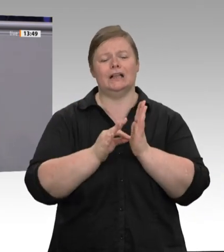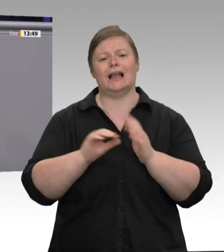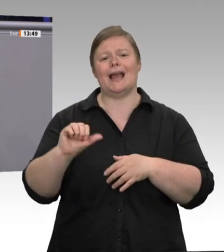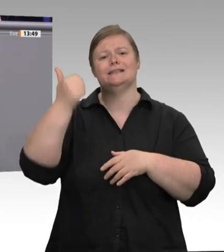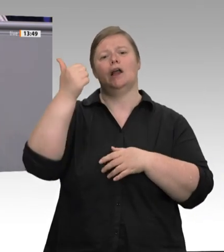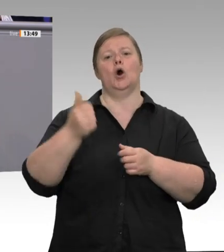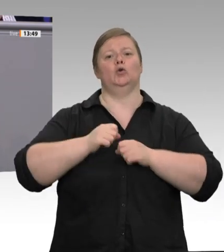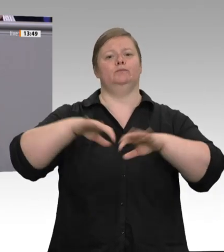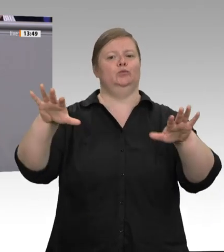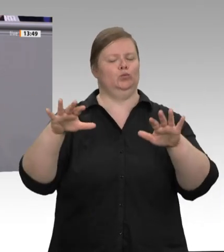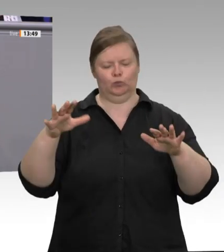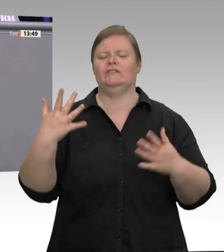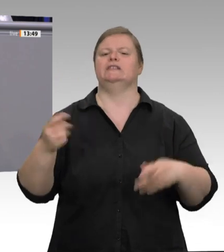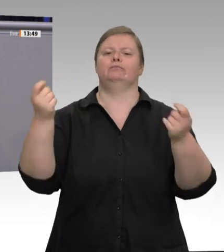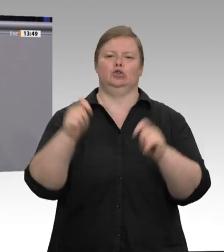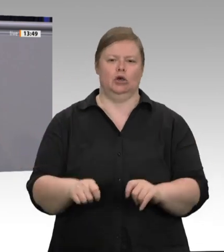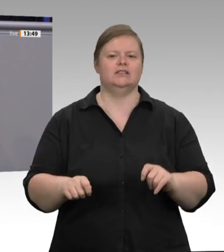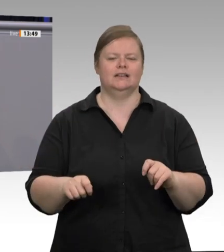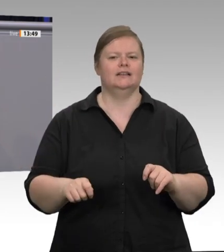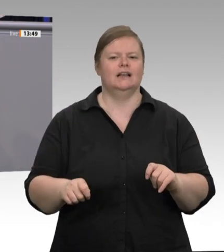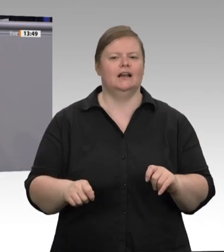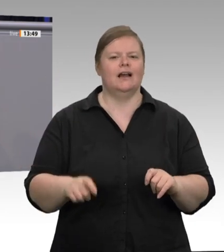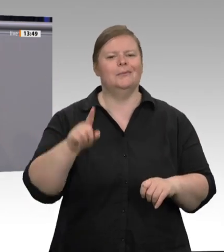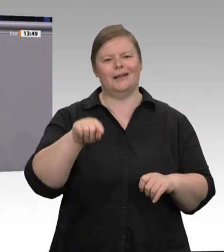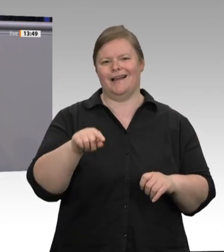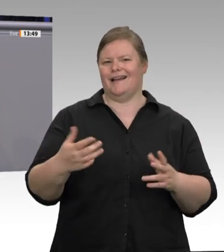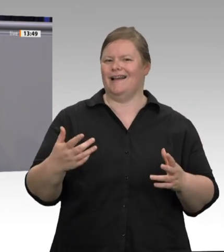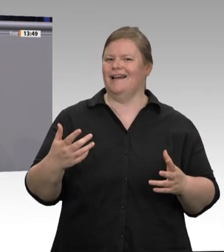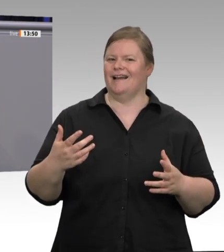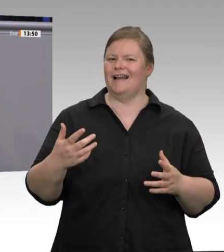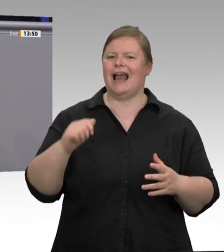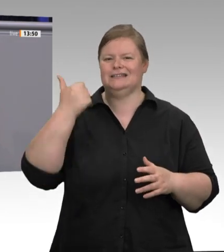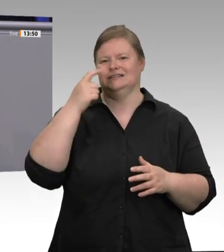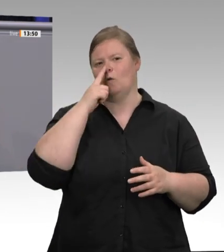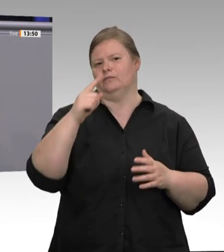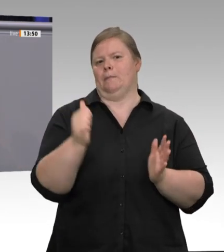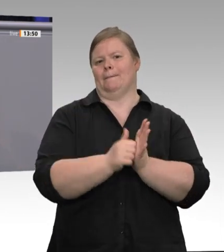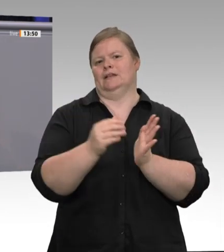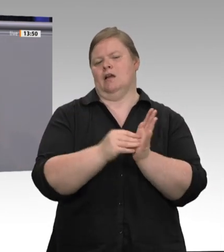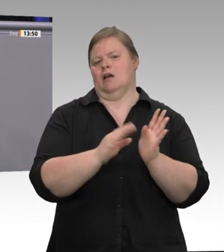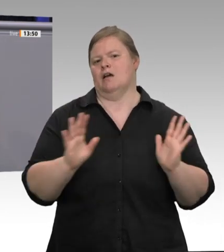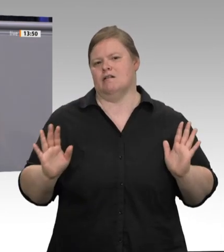bisher. Und nun haben wir die Katastrophe: Tönnies, Westfleisch, Wiesenhof und wie